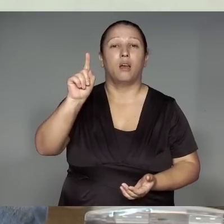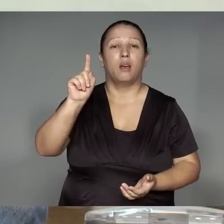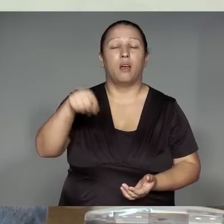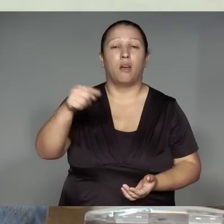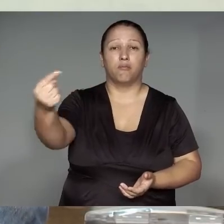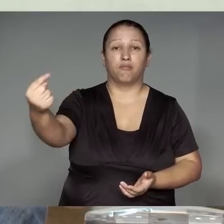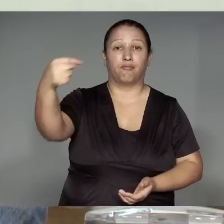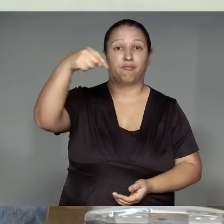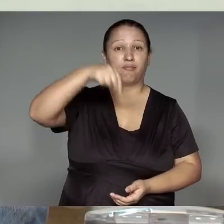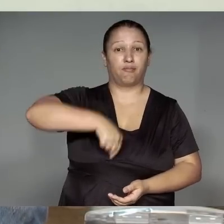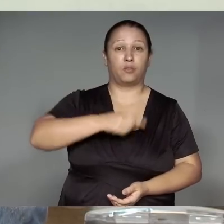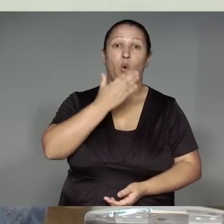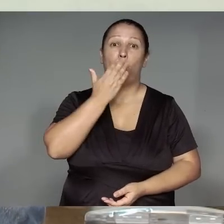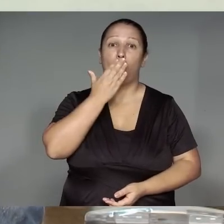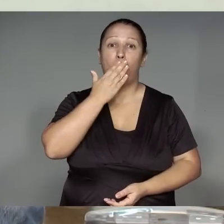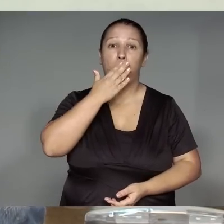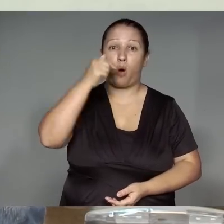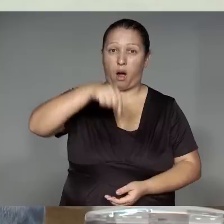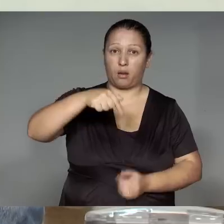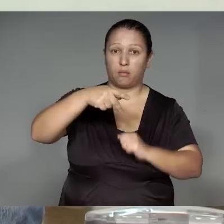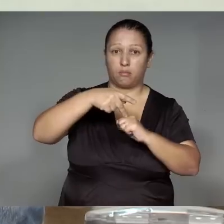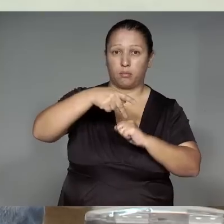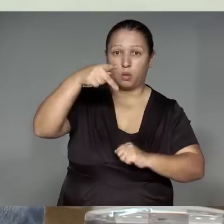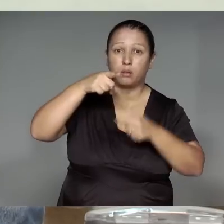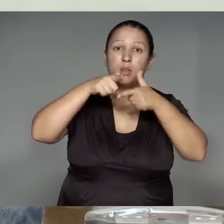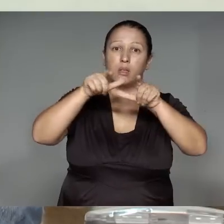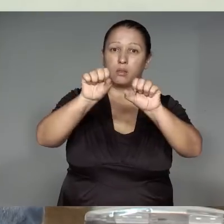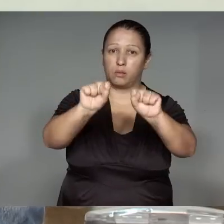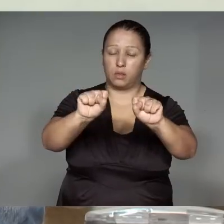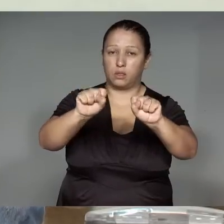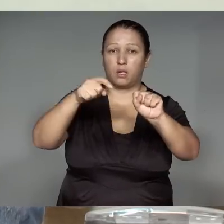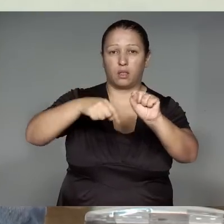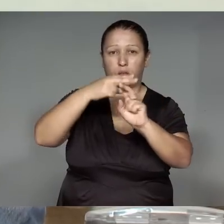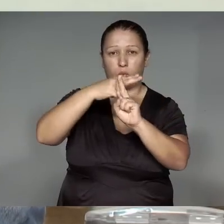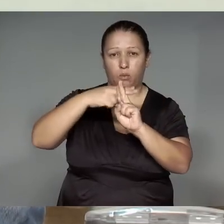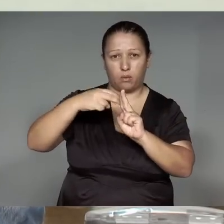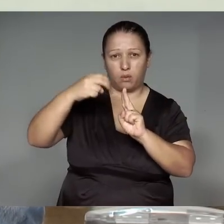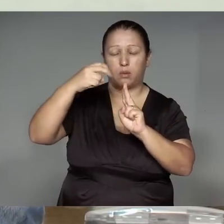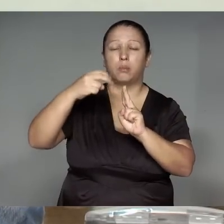Kawa’iwawana ykawa, jemo’e͂ katutajp, li͂kujstikaram unihwetsitatip